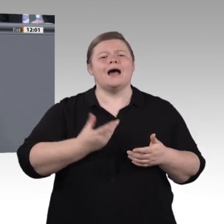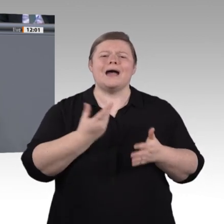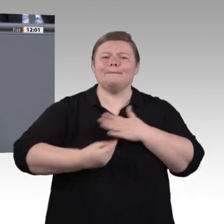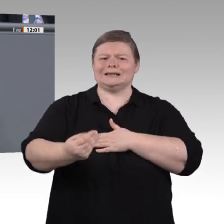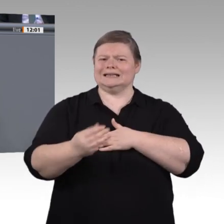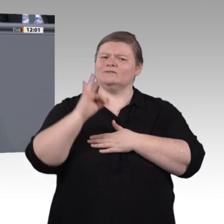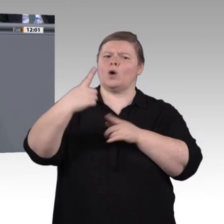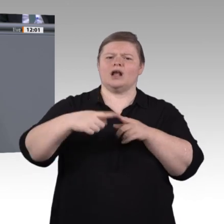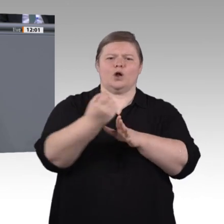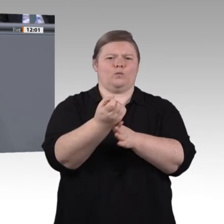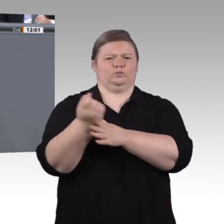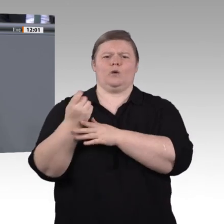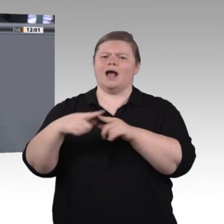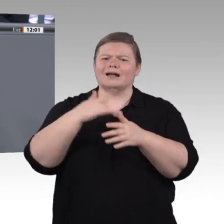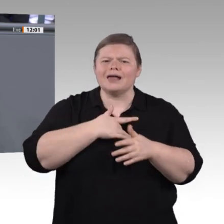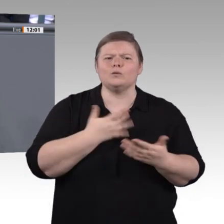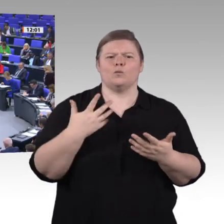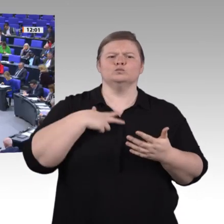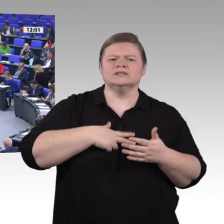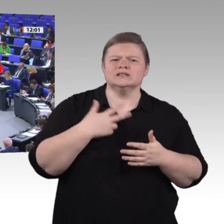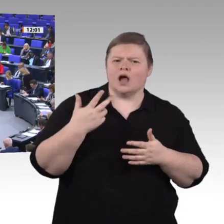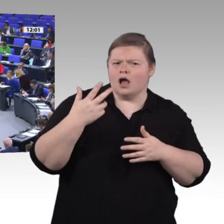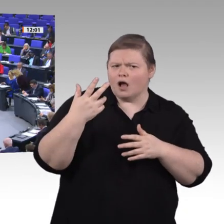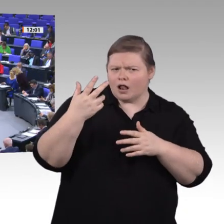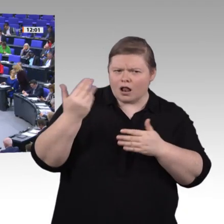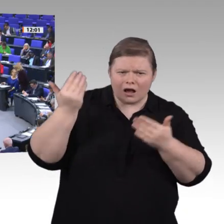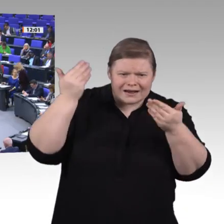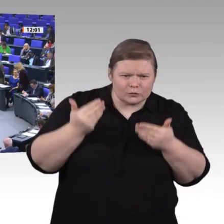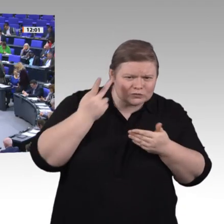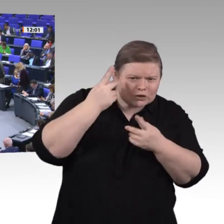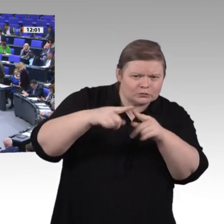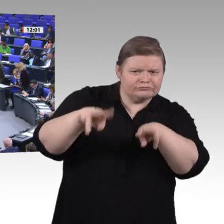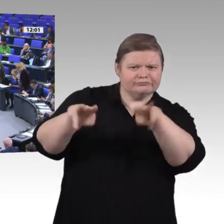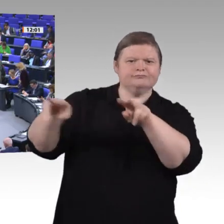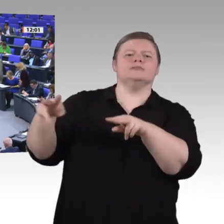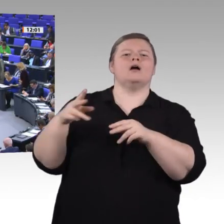Zweiten. Ein wichtiger Eckpfeiler ist für uns die digitale Mündigkeit. Berufliche